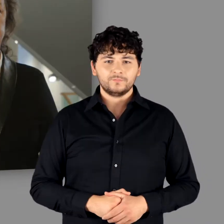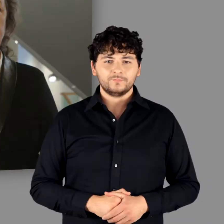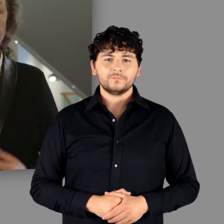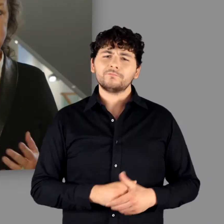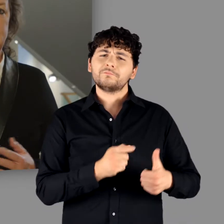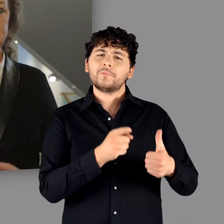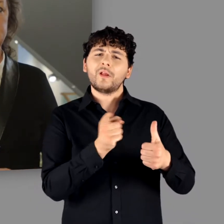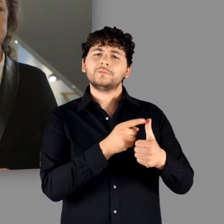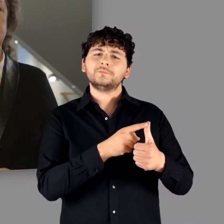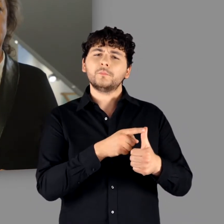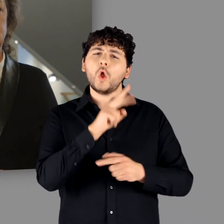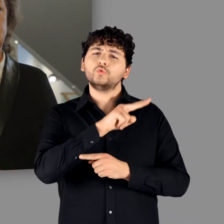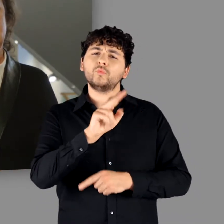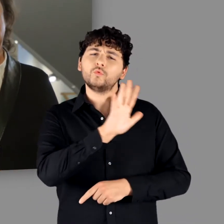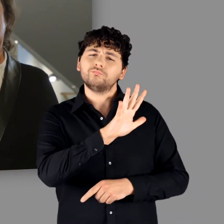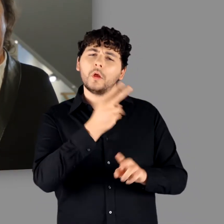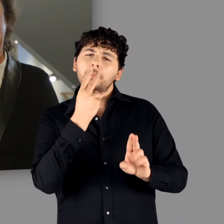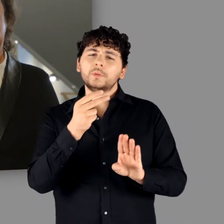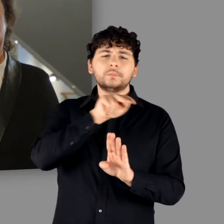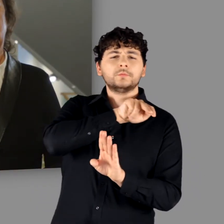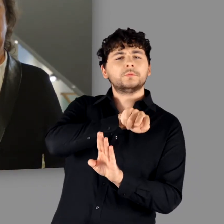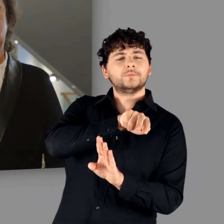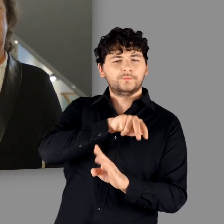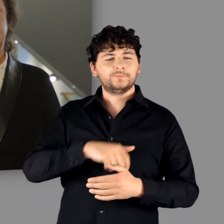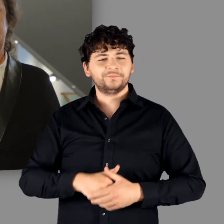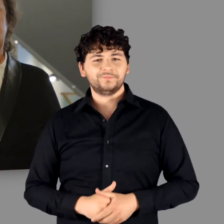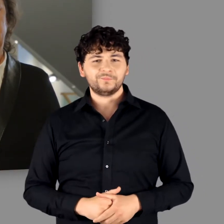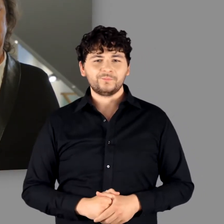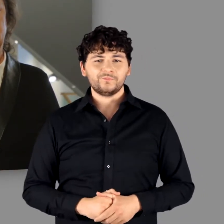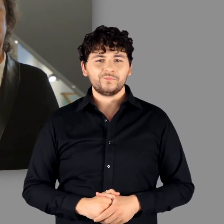Als 1. ist es die gewählte Perspektive.